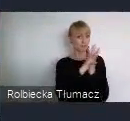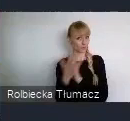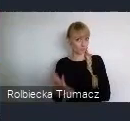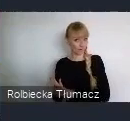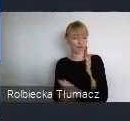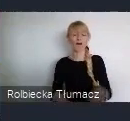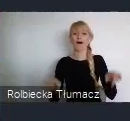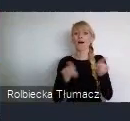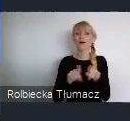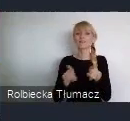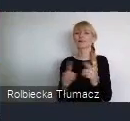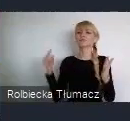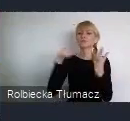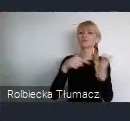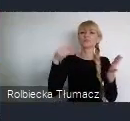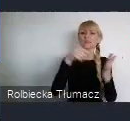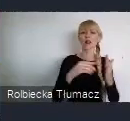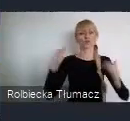Zrównoważonego Rozwoju na poziomie lokalnym.